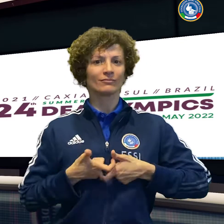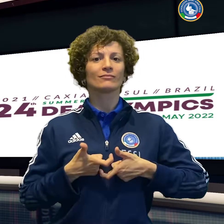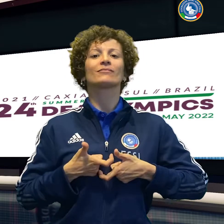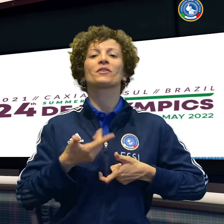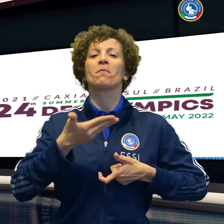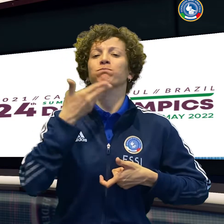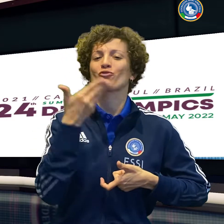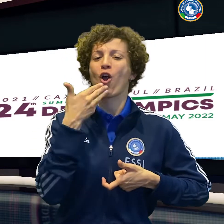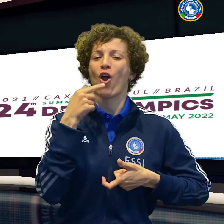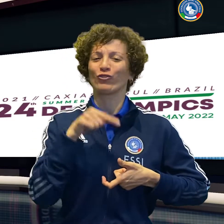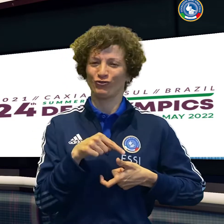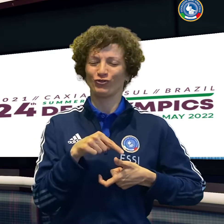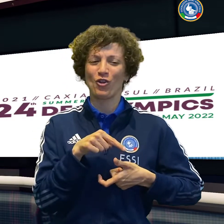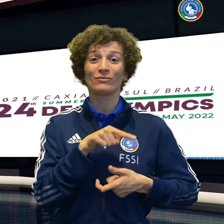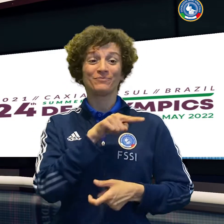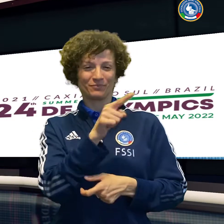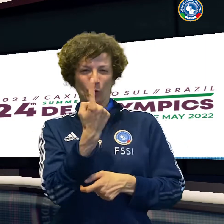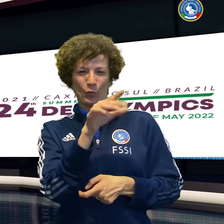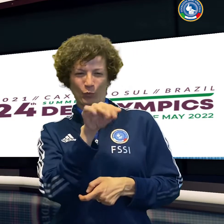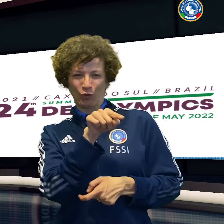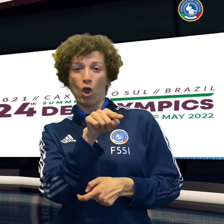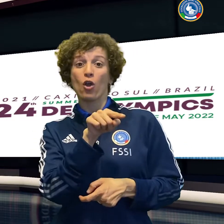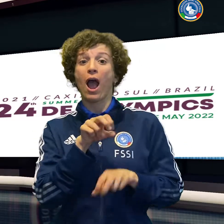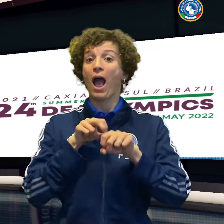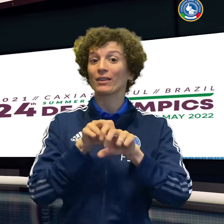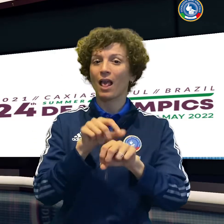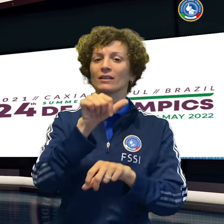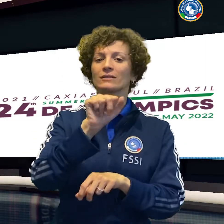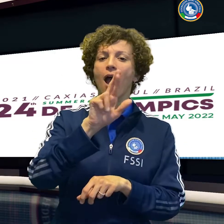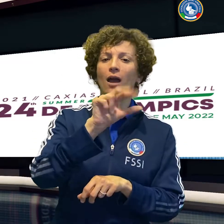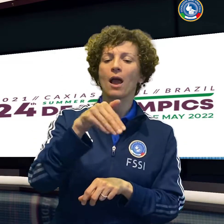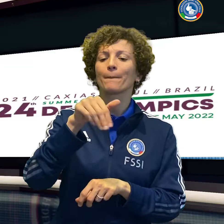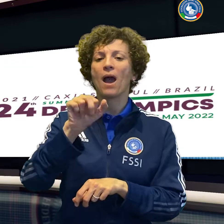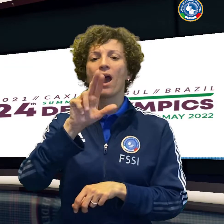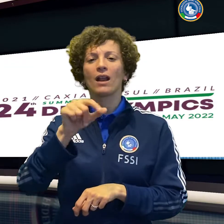Il nuoto fa ancora la storia, portando a medaglia per la prima volta